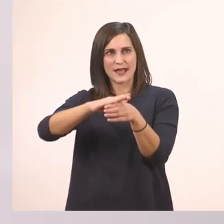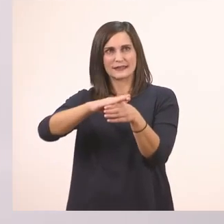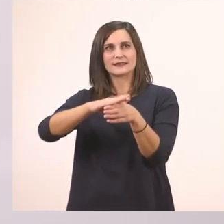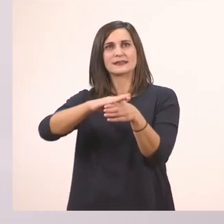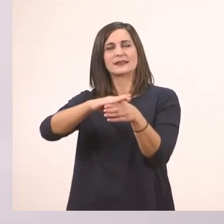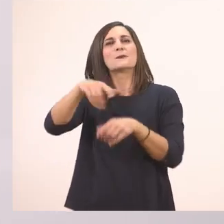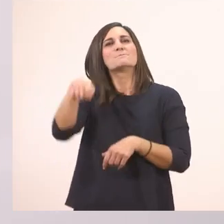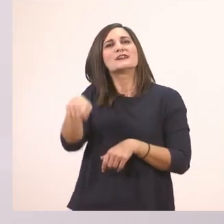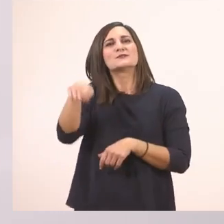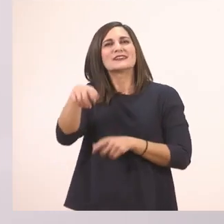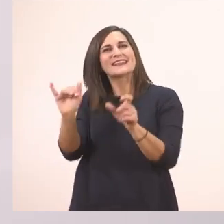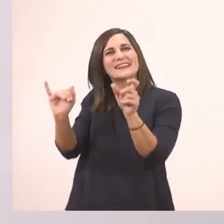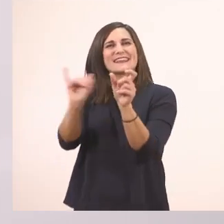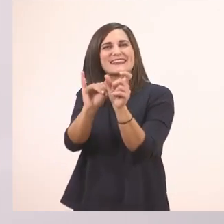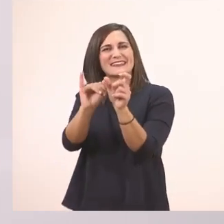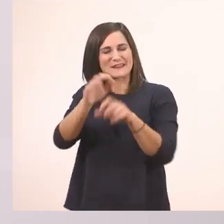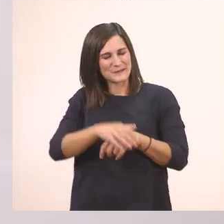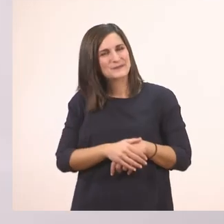Το παλάτι.